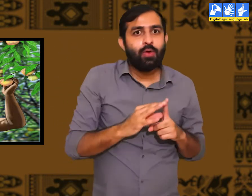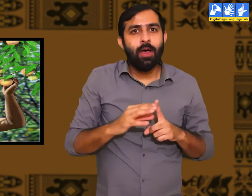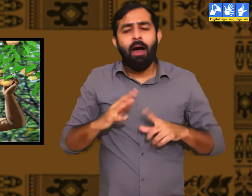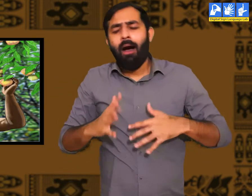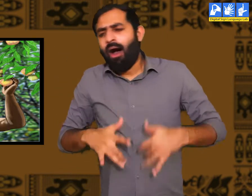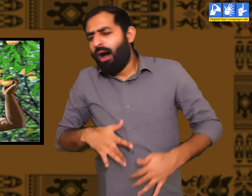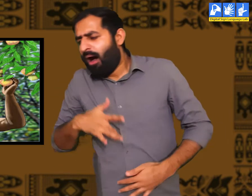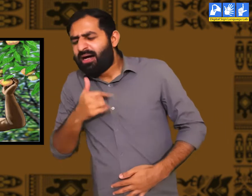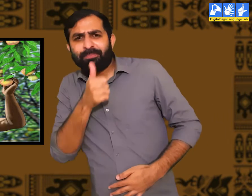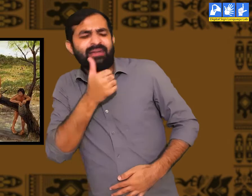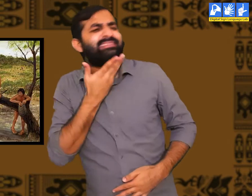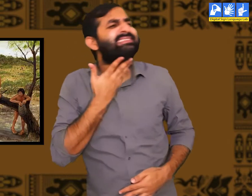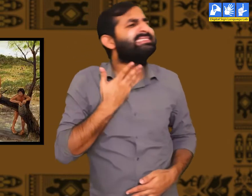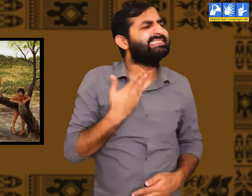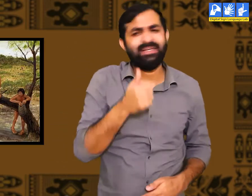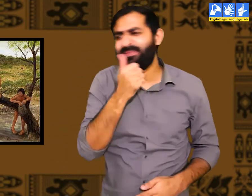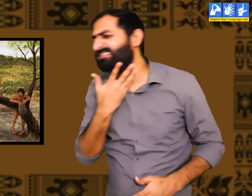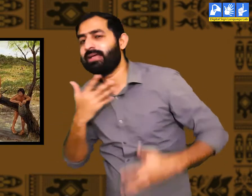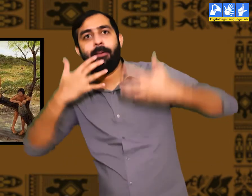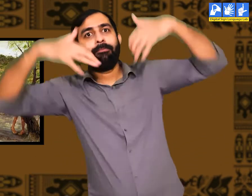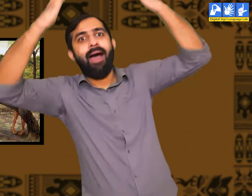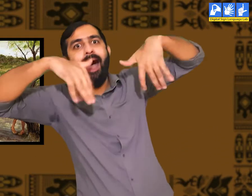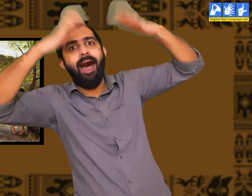प्यास लगने की वजह से किसी ने यह पता लगाया होगा